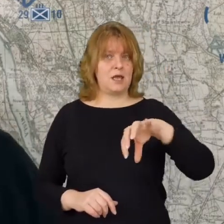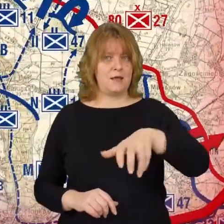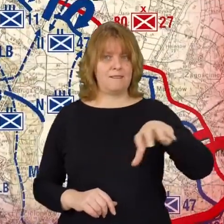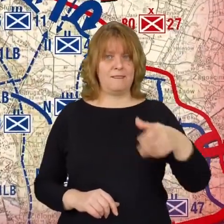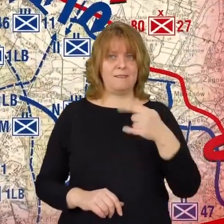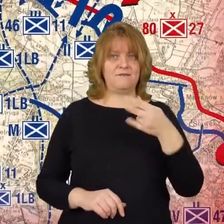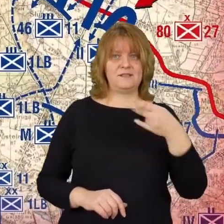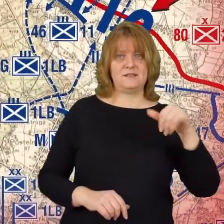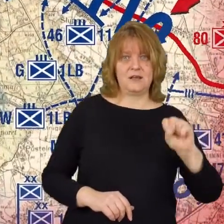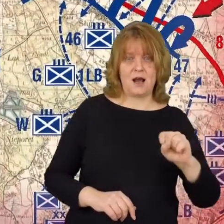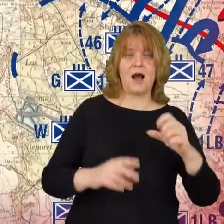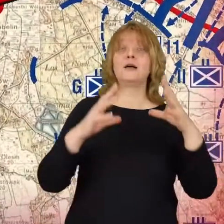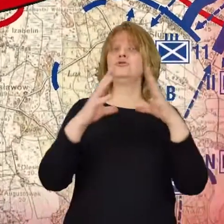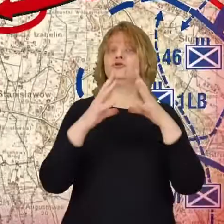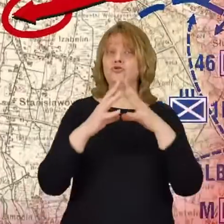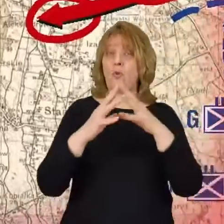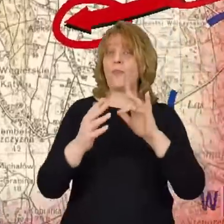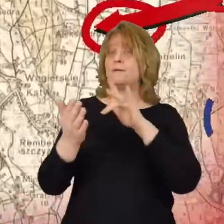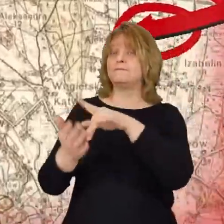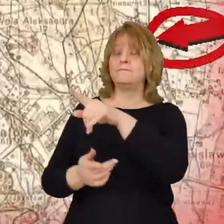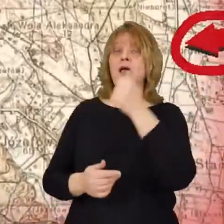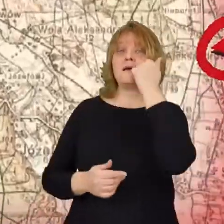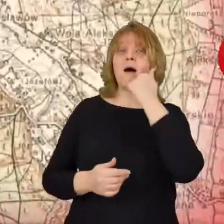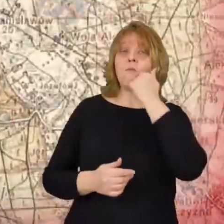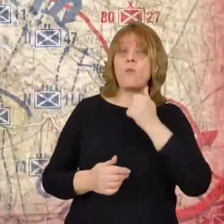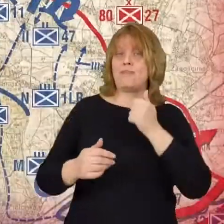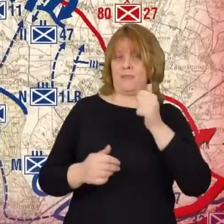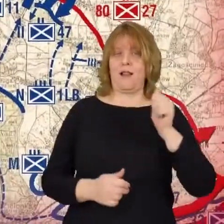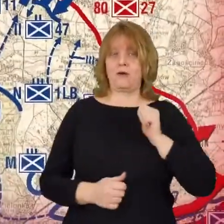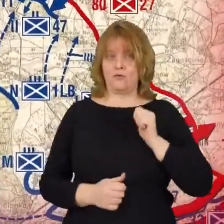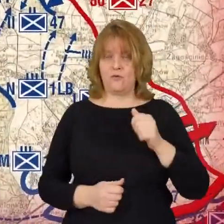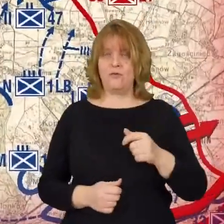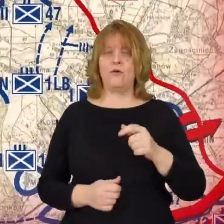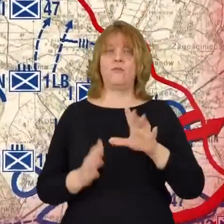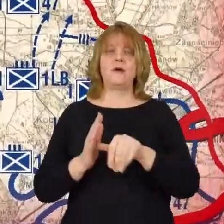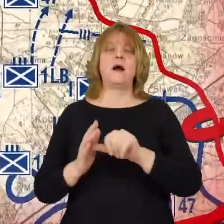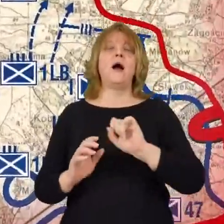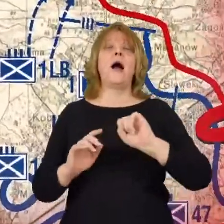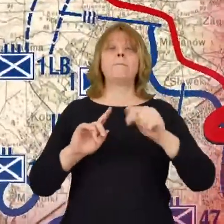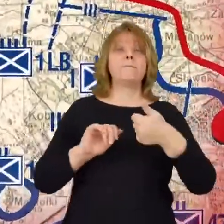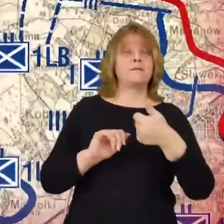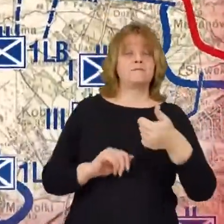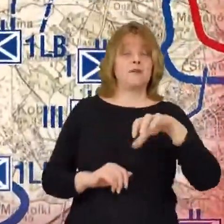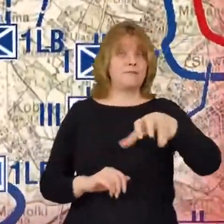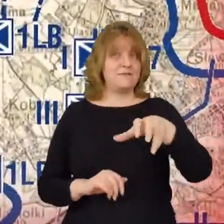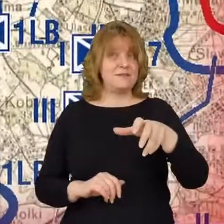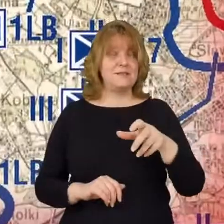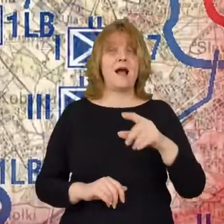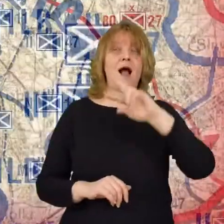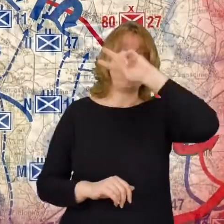10 do Jabłonny, Legionowa 1 dywizja litewsko-białoruska do Marek